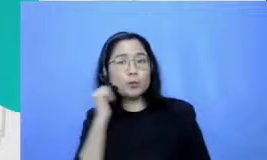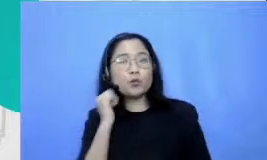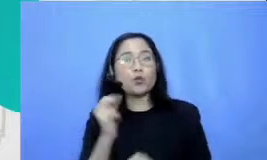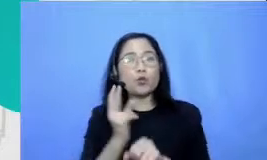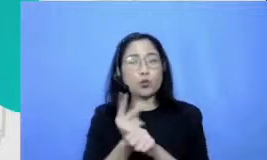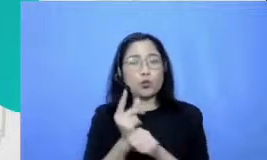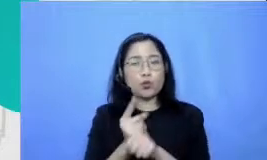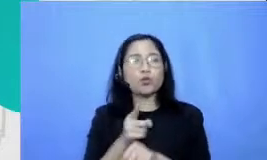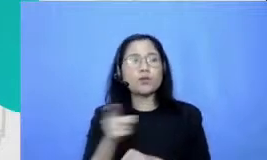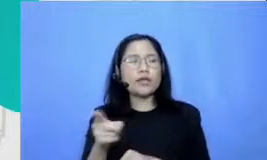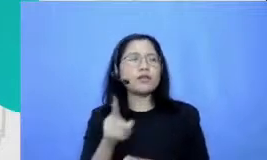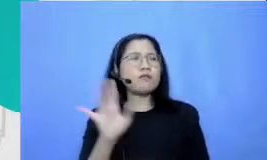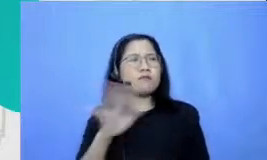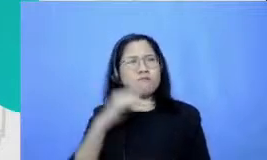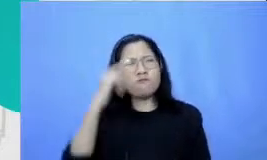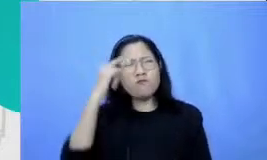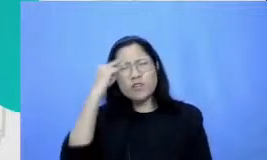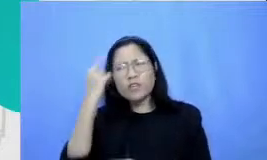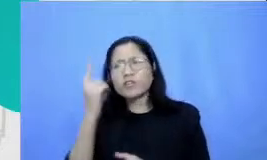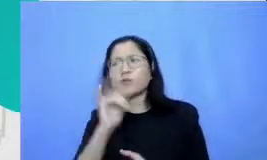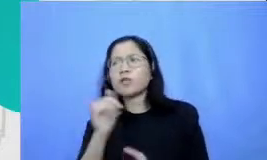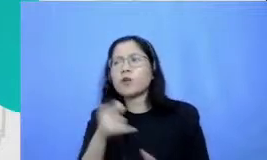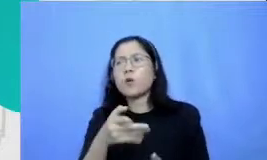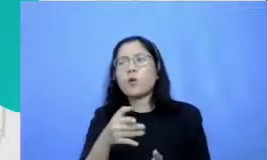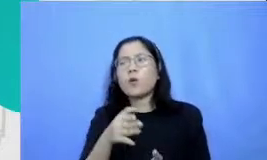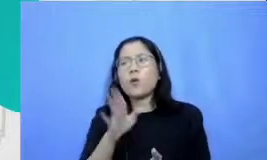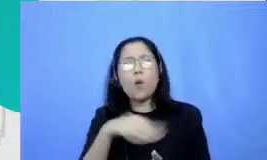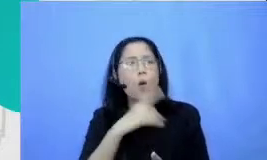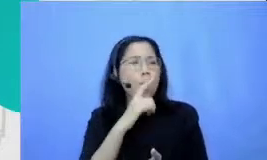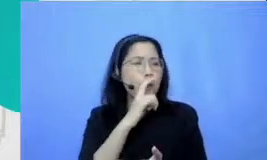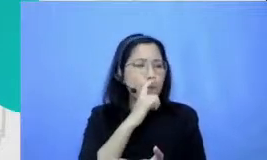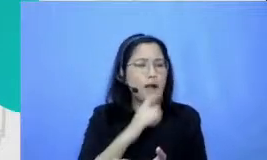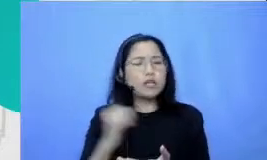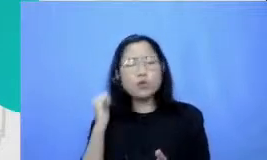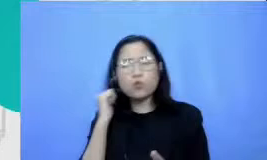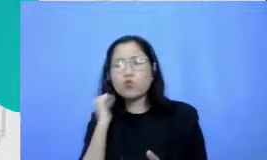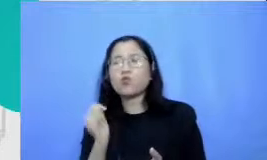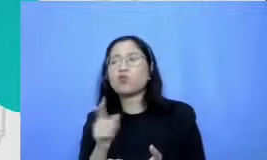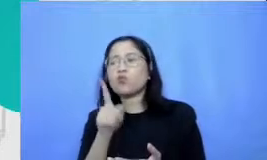ini berarti berapa dan Bapak dan Ibu perlu punya aplikasi atau hardware yang canggih